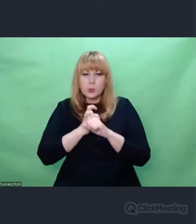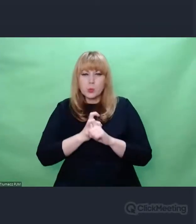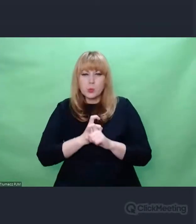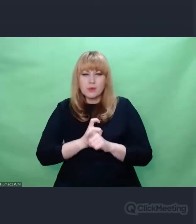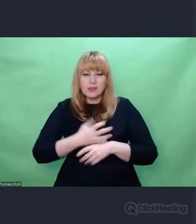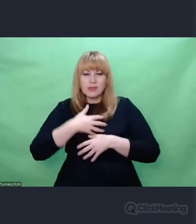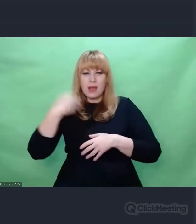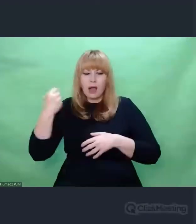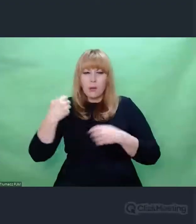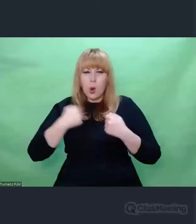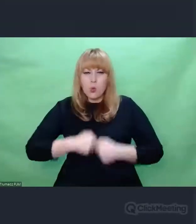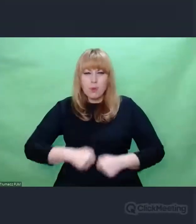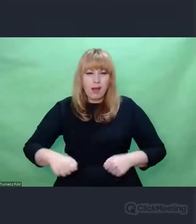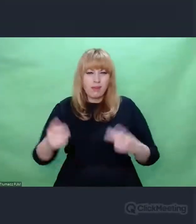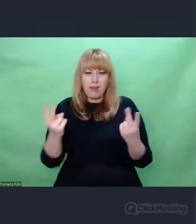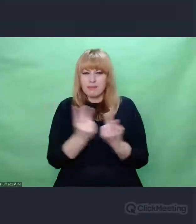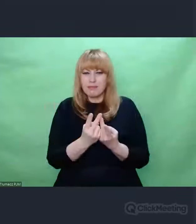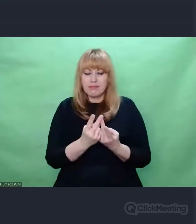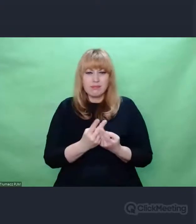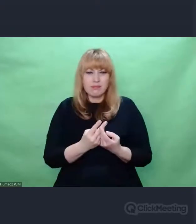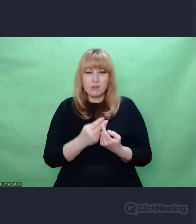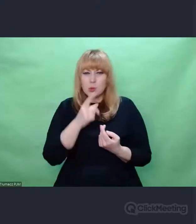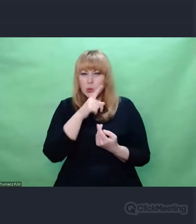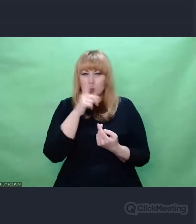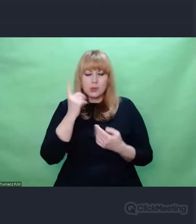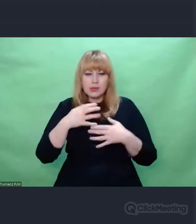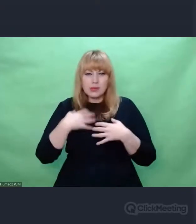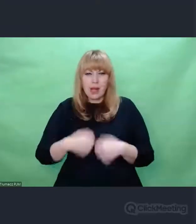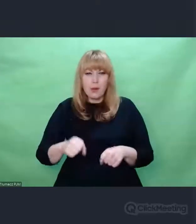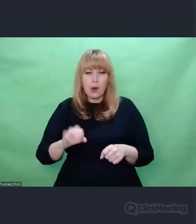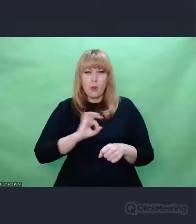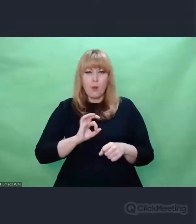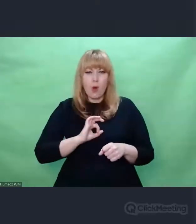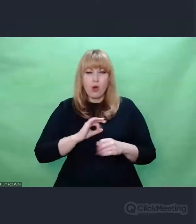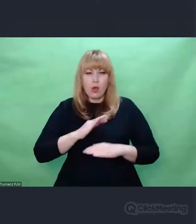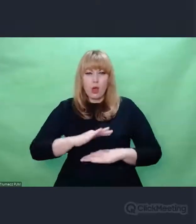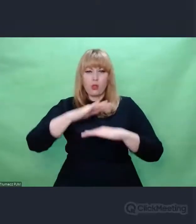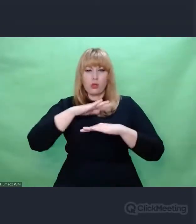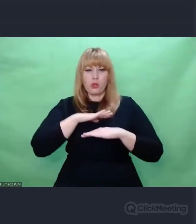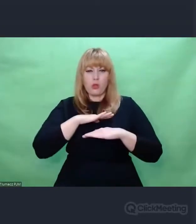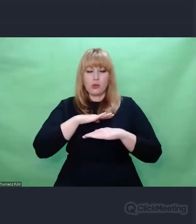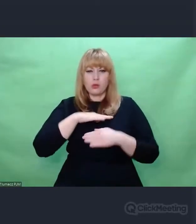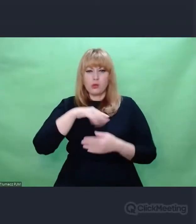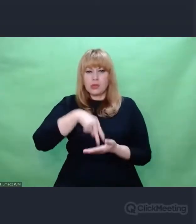Po prostu wystraszonych, pozbawionych tożsamości i godności ludzi, którzy stali na placu w równych grupach.